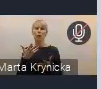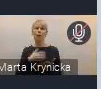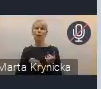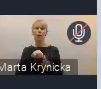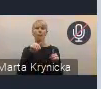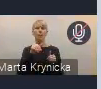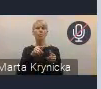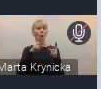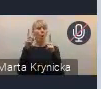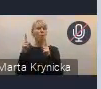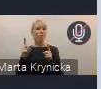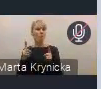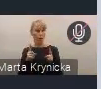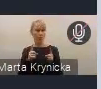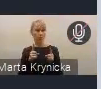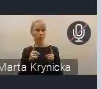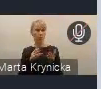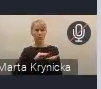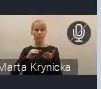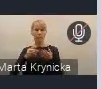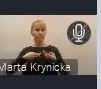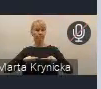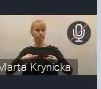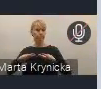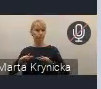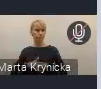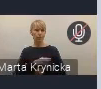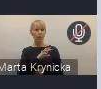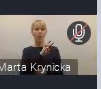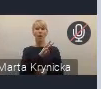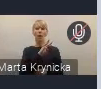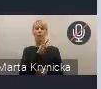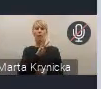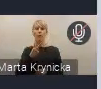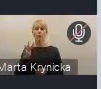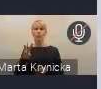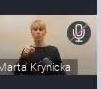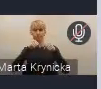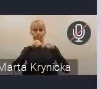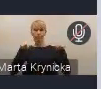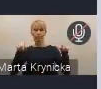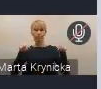To też jest na czacie ta informacja. Chcielibyśmy oczywiście, gdyby się do naszej wiadomości,